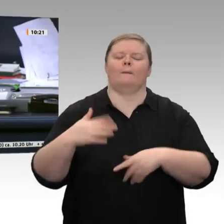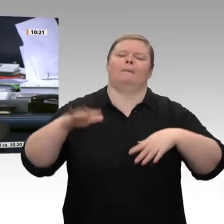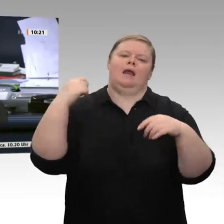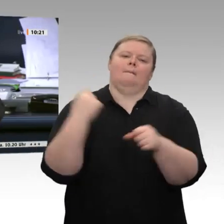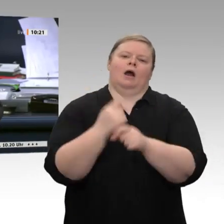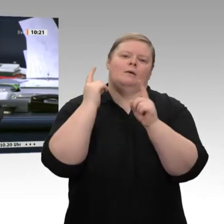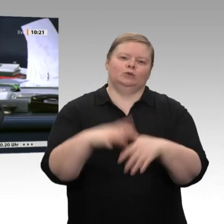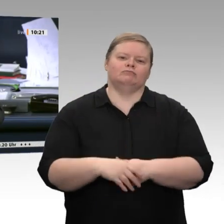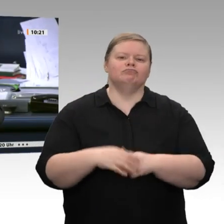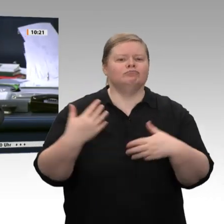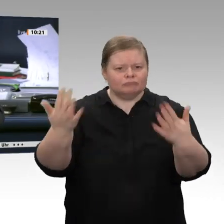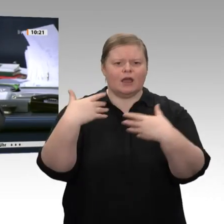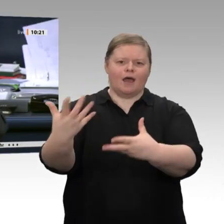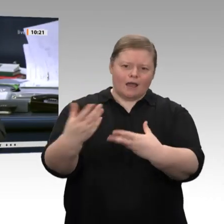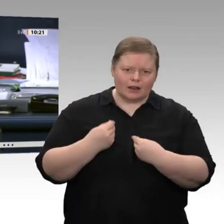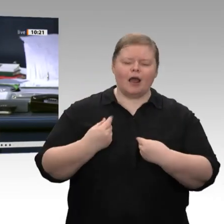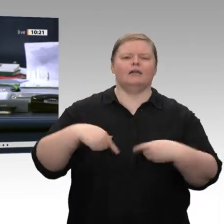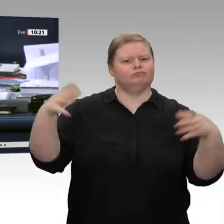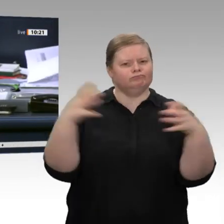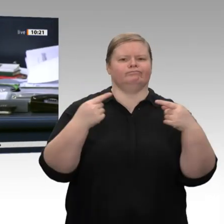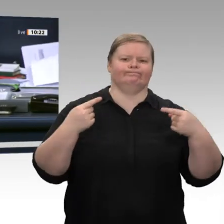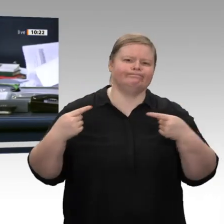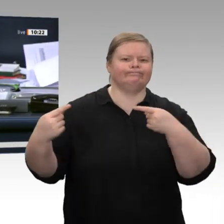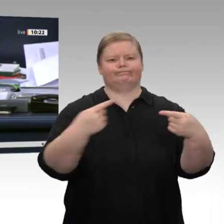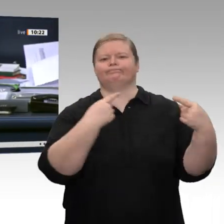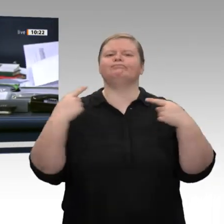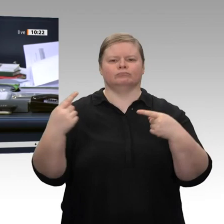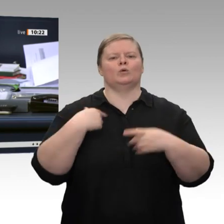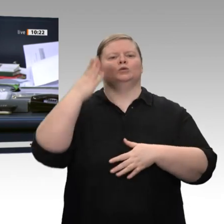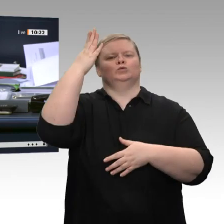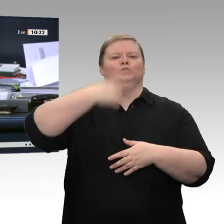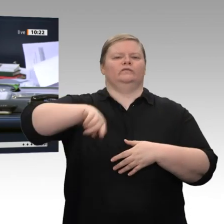Voraussichtlich letzter Redner in dieser Debatte ist der Kollege Johann Saathoff, SPD.